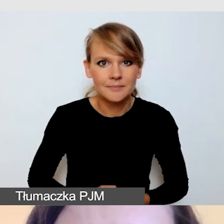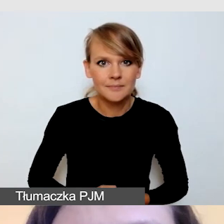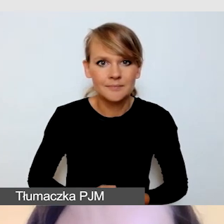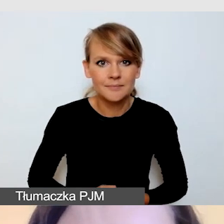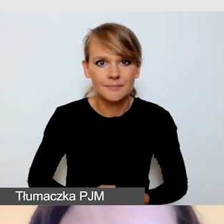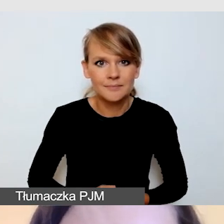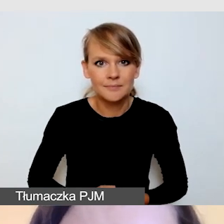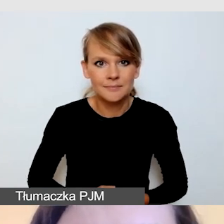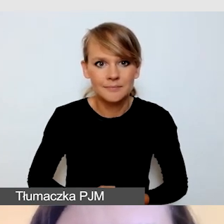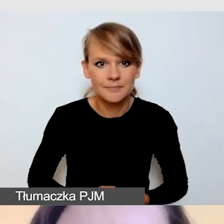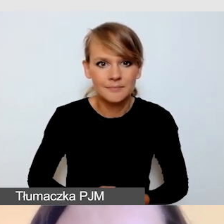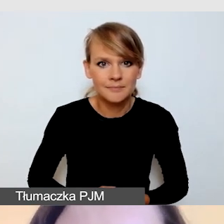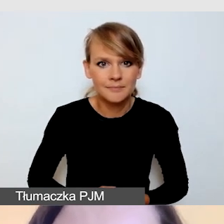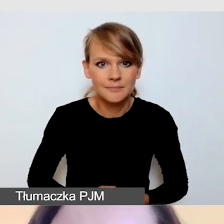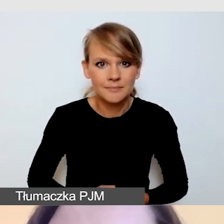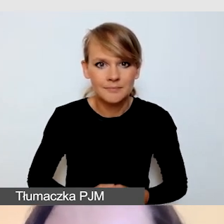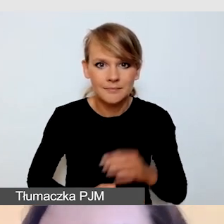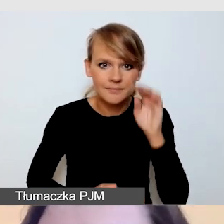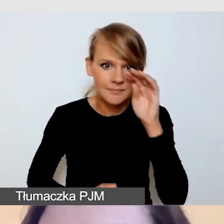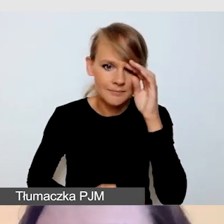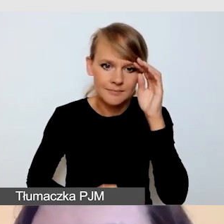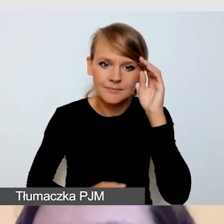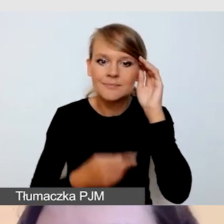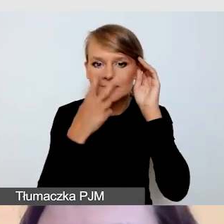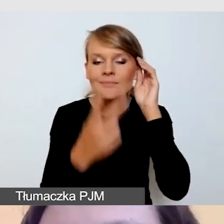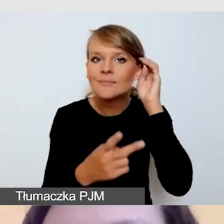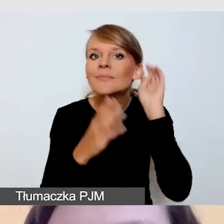Ktoś już mi odpowiedział na czacie, już mam pierwszą odpowiedź.